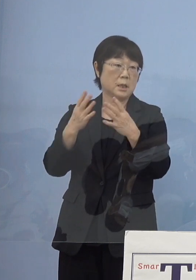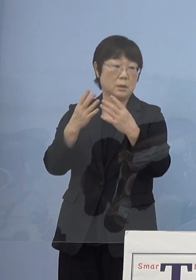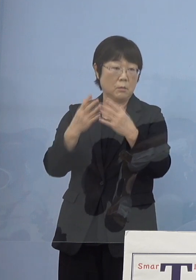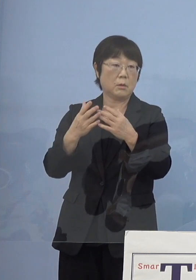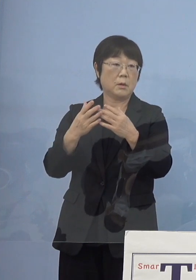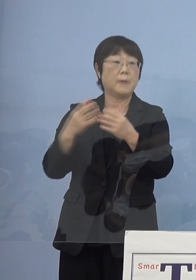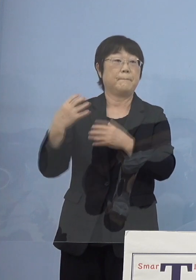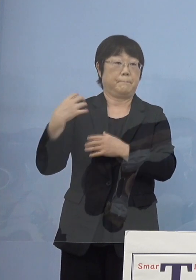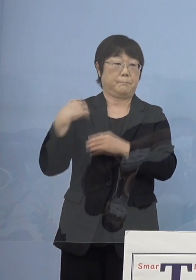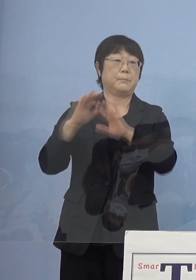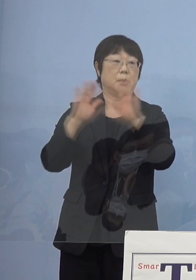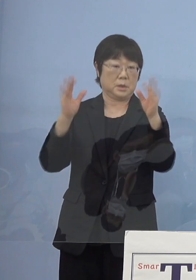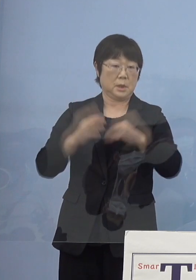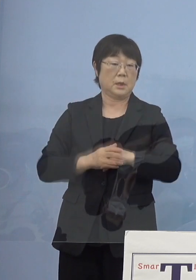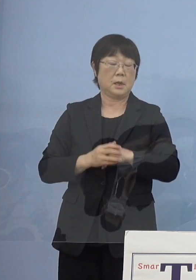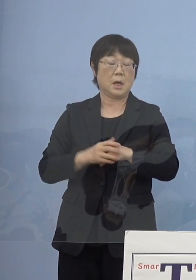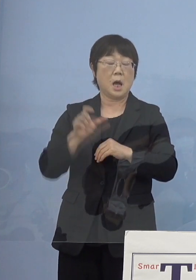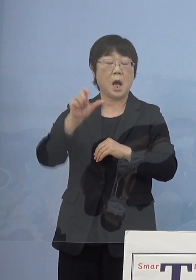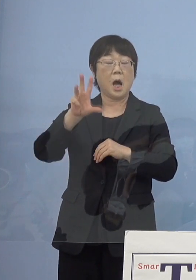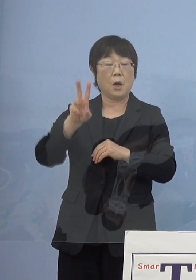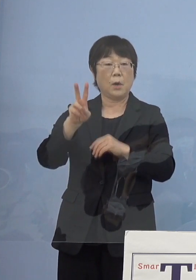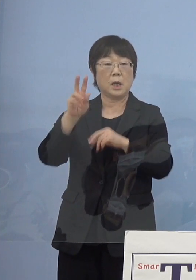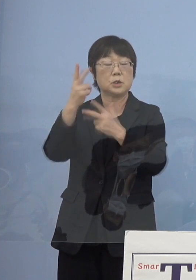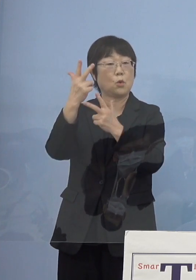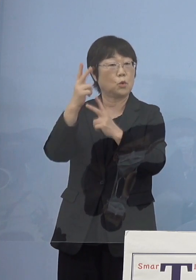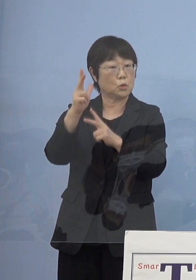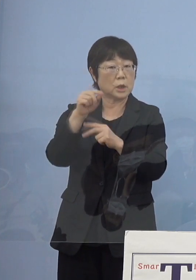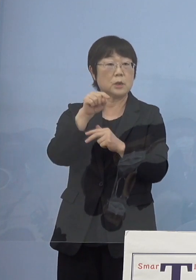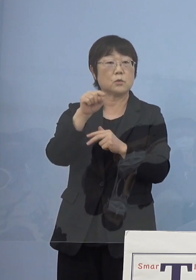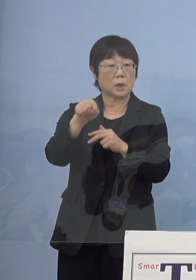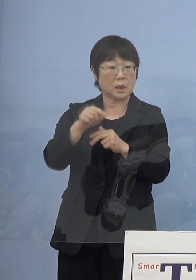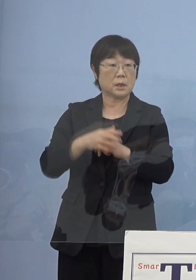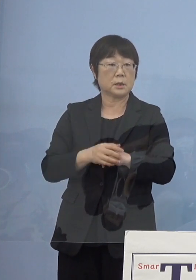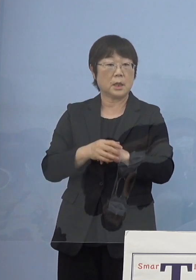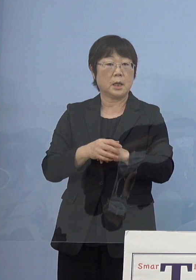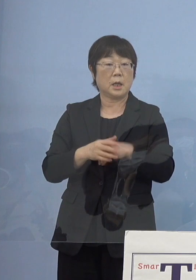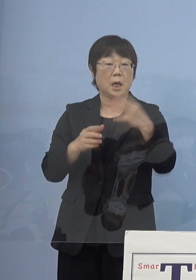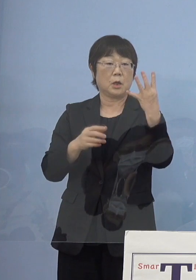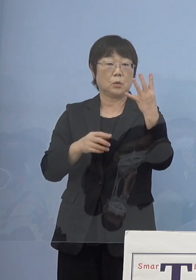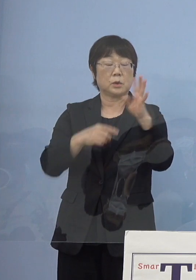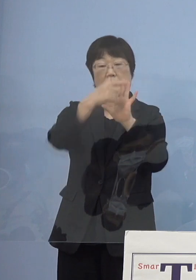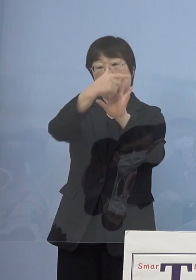特に阿波人形浄瑠璃 これを4大モチーフ